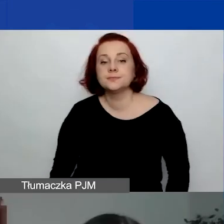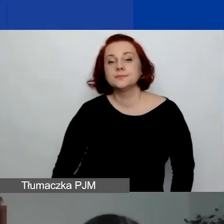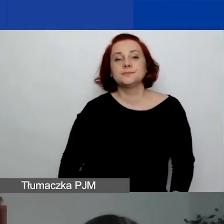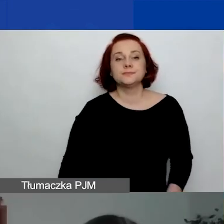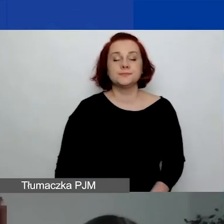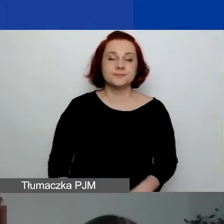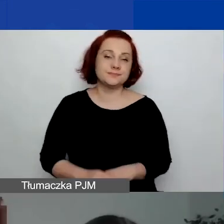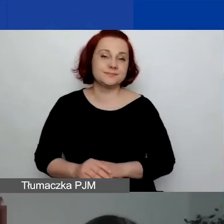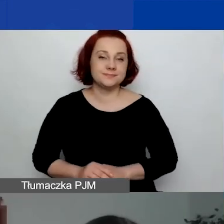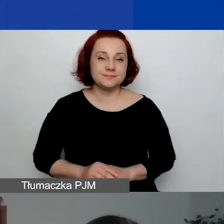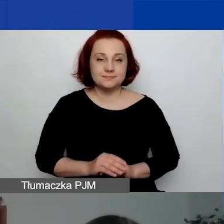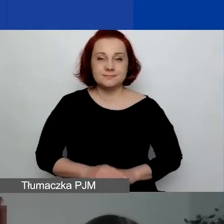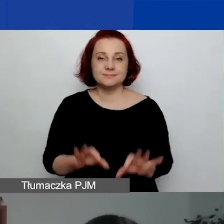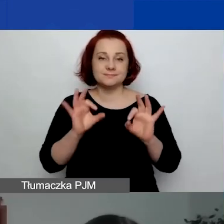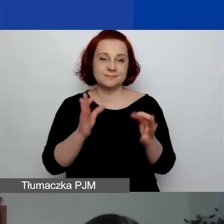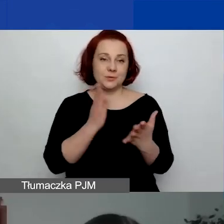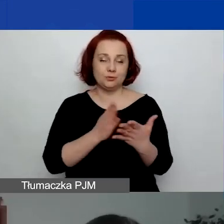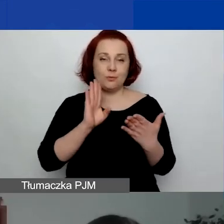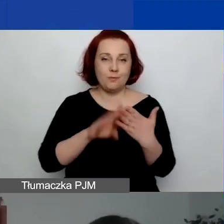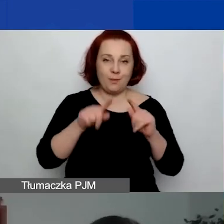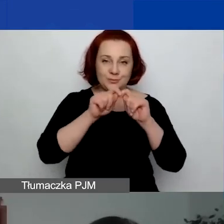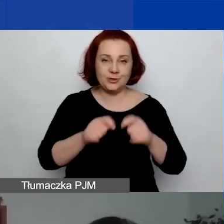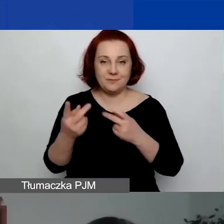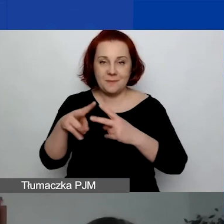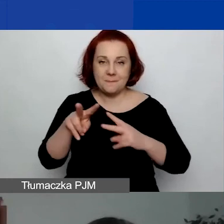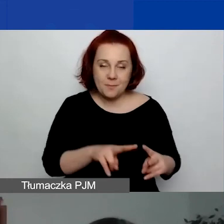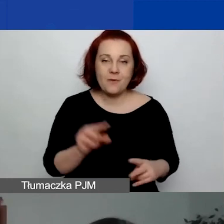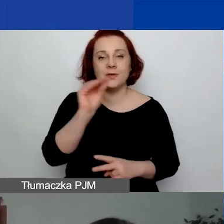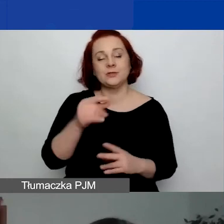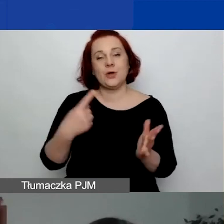Wracamy po przerwie. Czeka nas jeszcze ostatnia prezentacja.